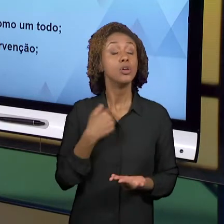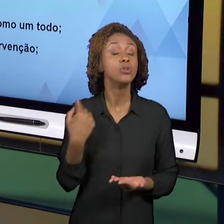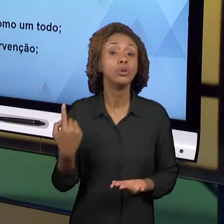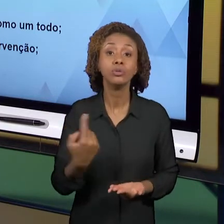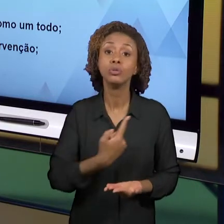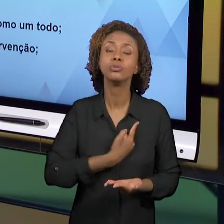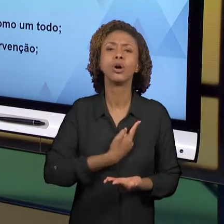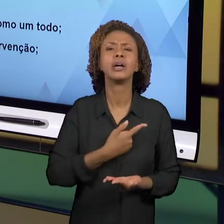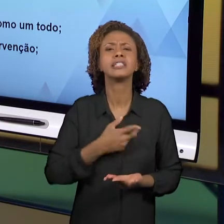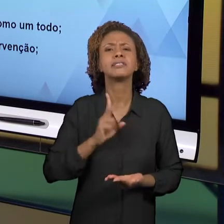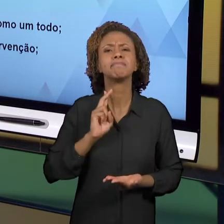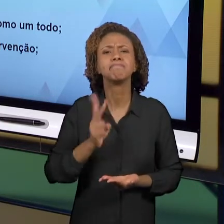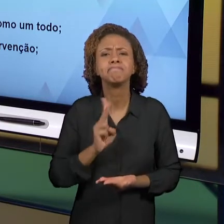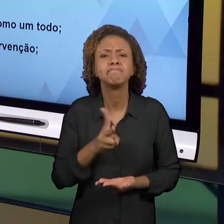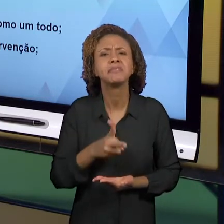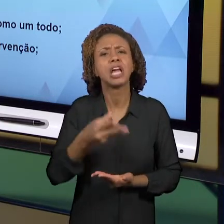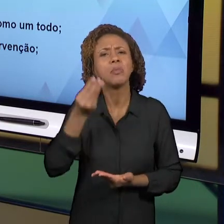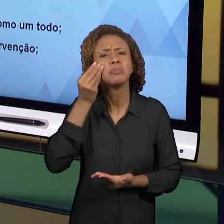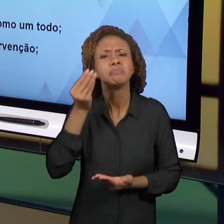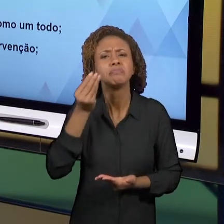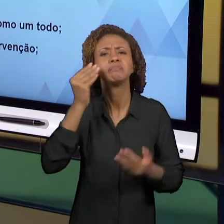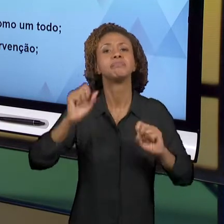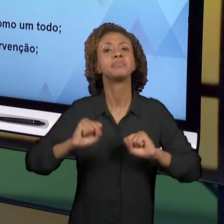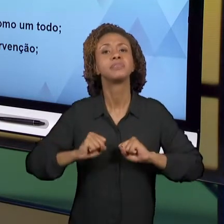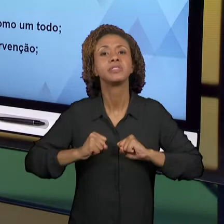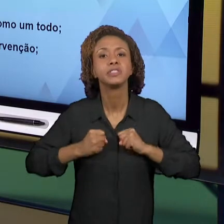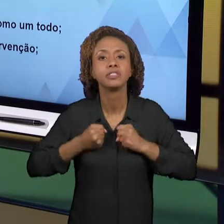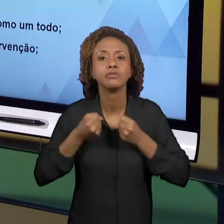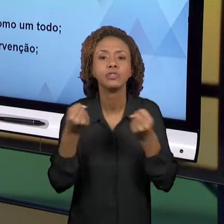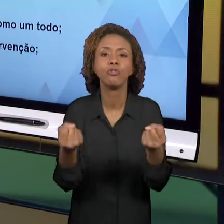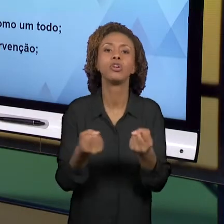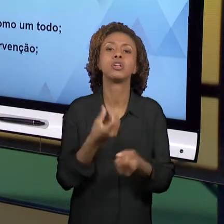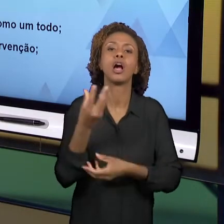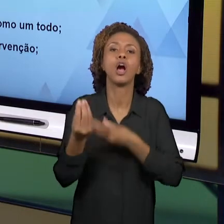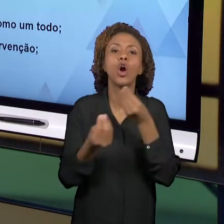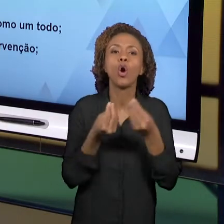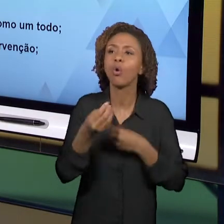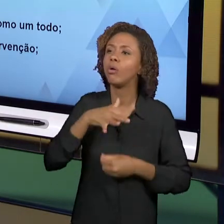SOBRE O TODO. O QUÊ QUE É ISSO? O FENÔMENO